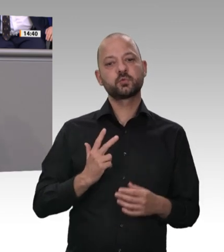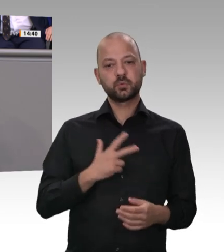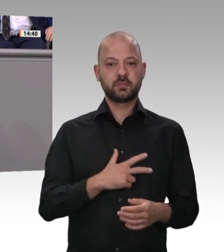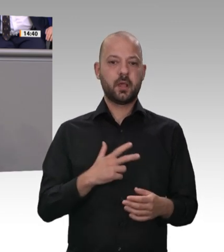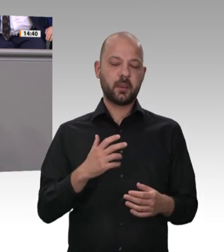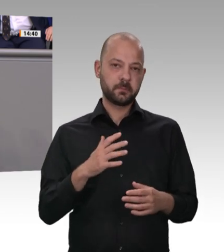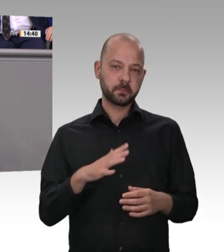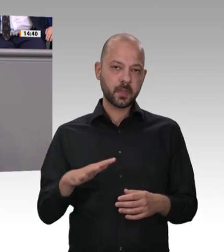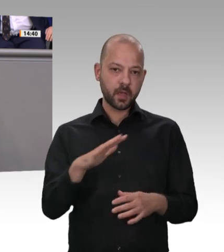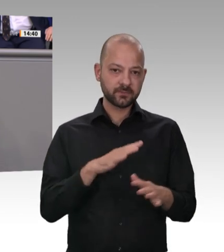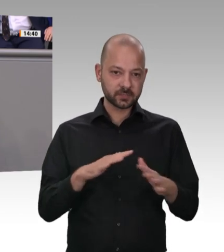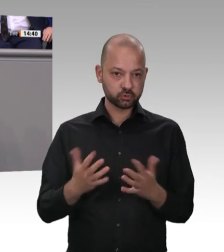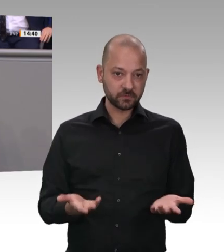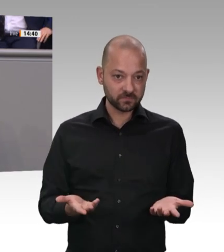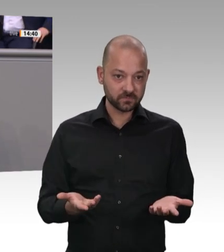Preis für CO2 das Klima verbessert. Aber